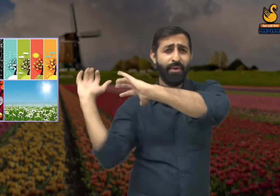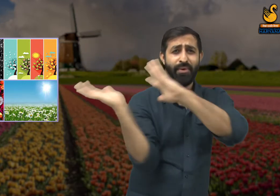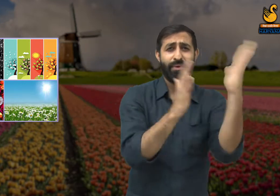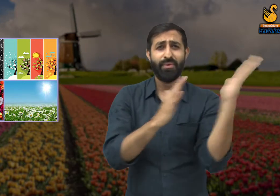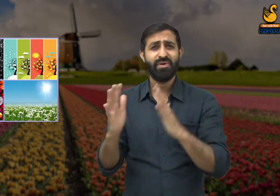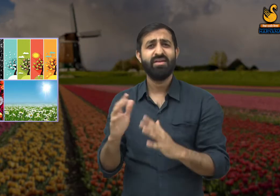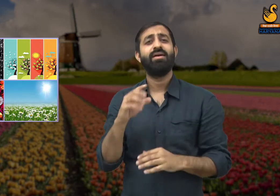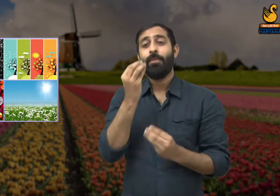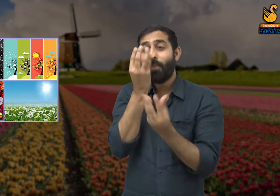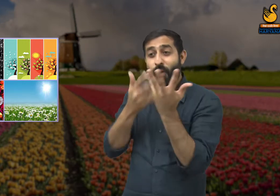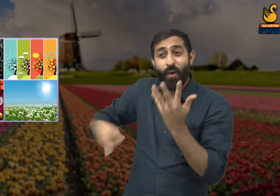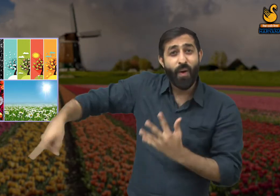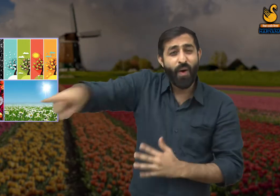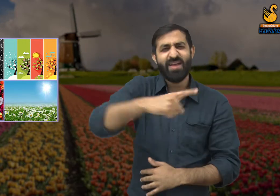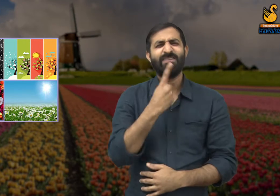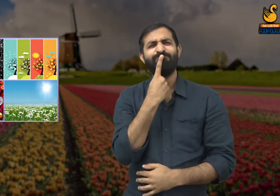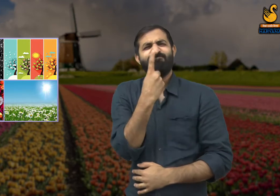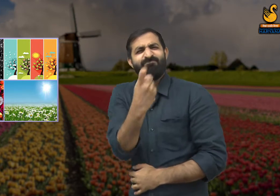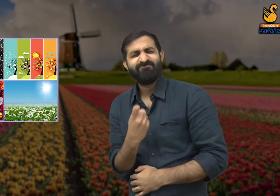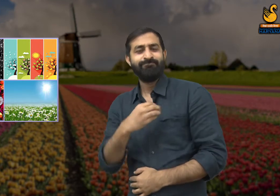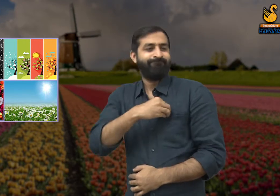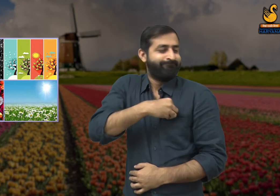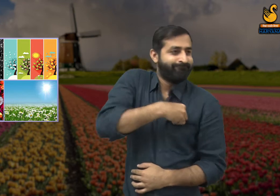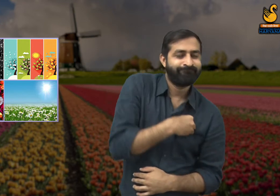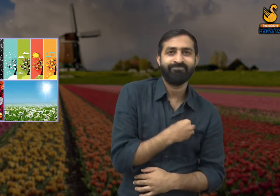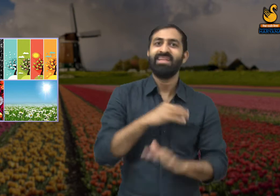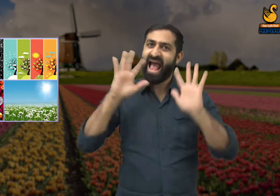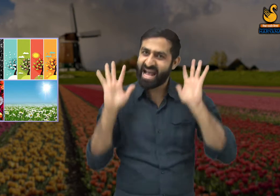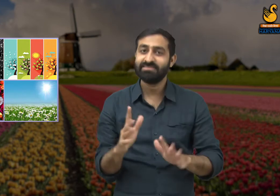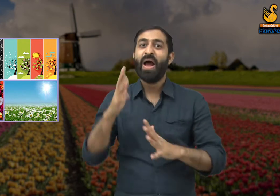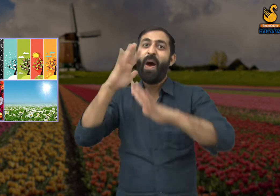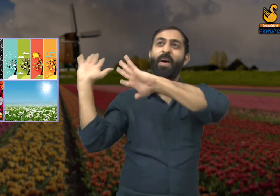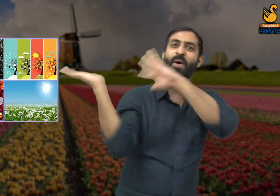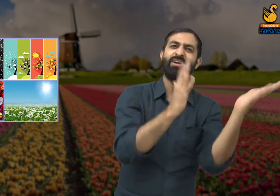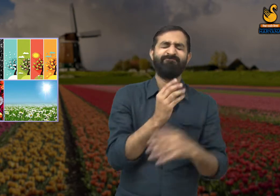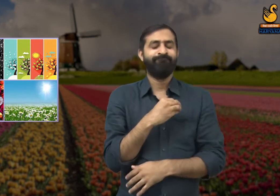हमने धूप, जाड़ और बरसात का मुकाबला किया है और विषम परिस्थितियों को सहा है.